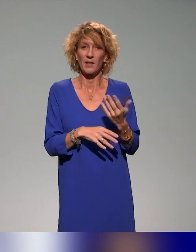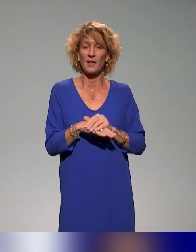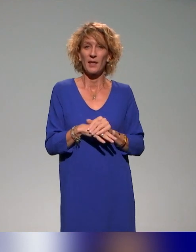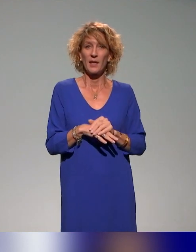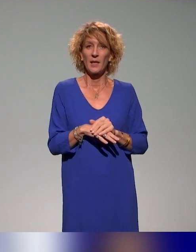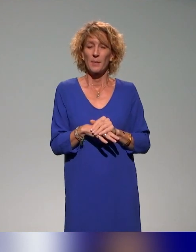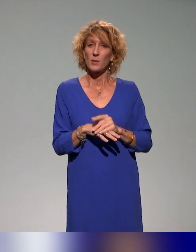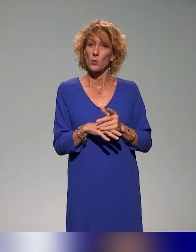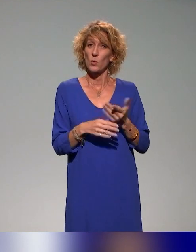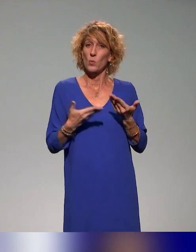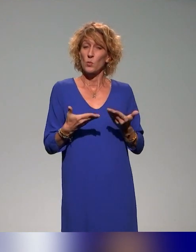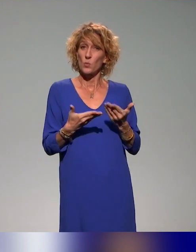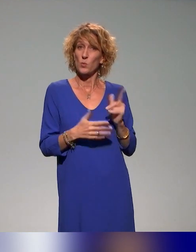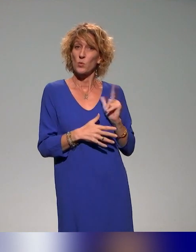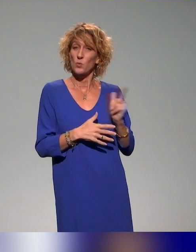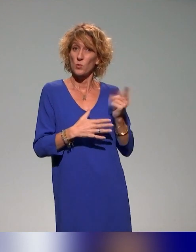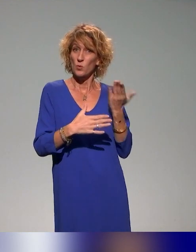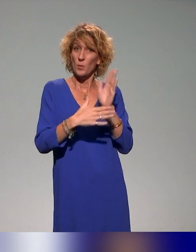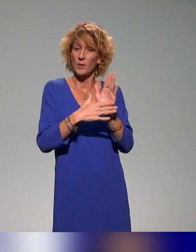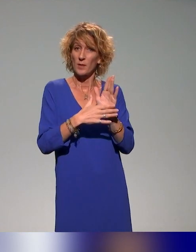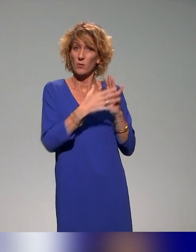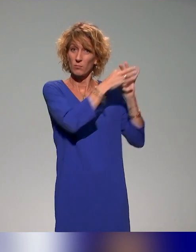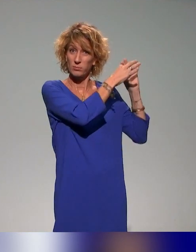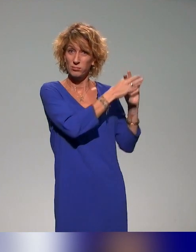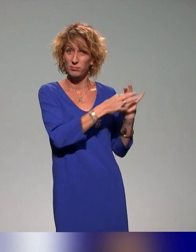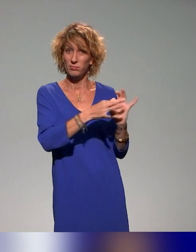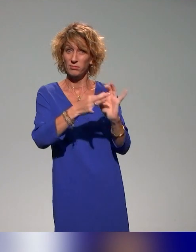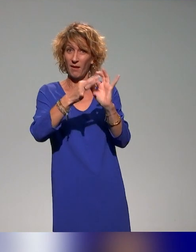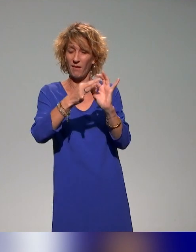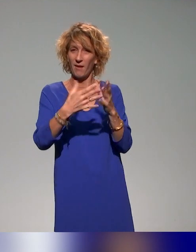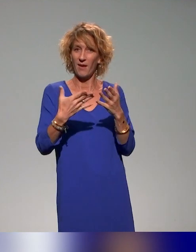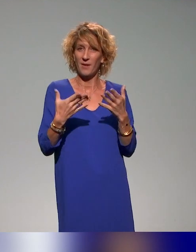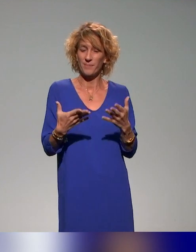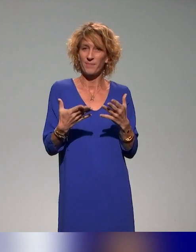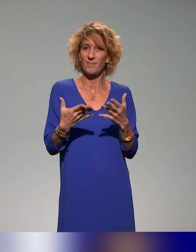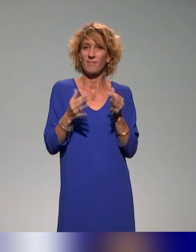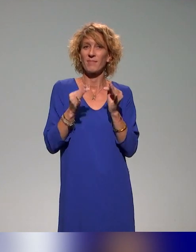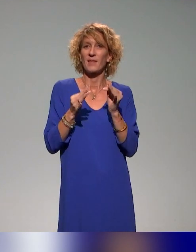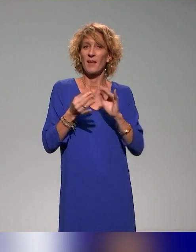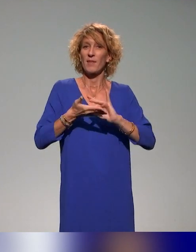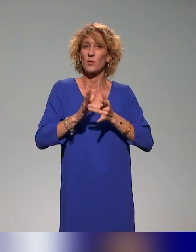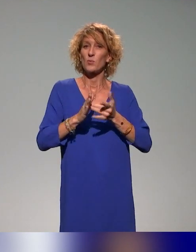aujourd'hui fait écho ou en tout cas résonne avec beaucoup des présentations précédentes.